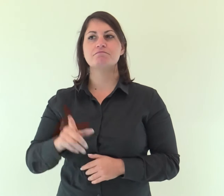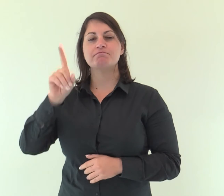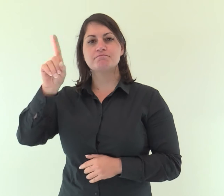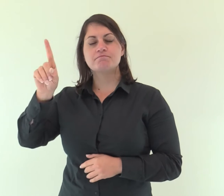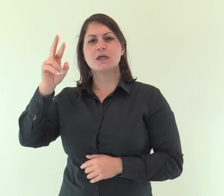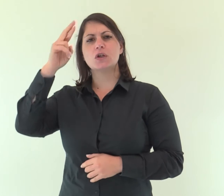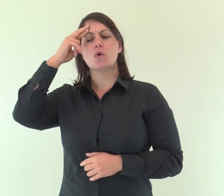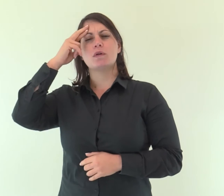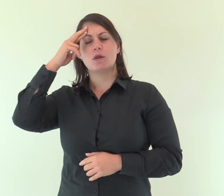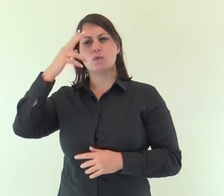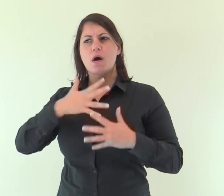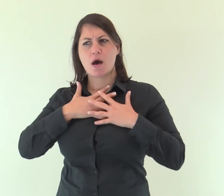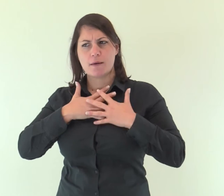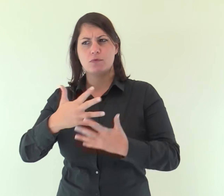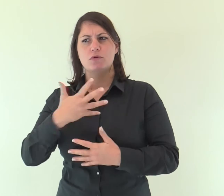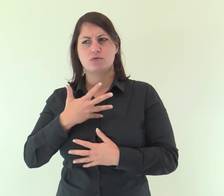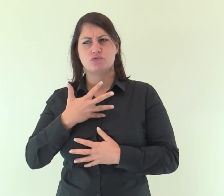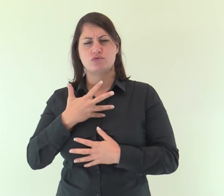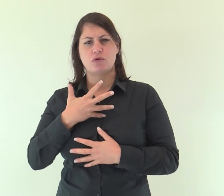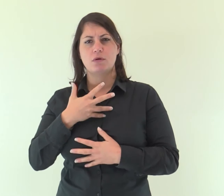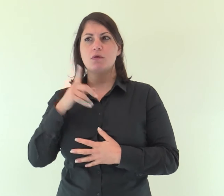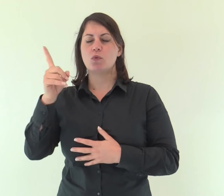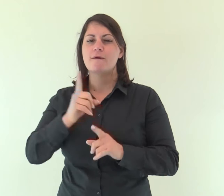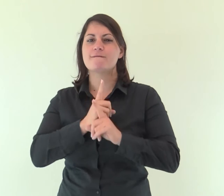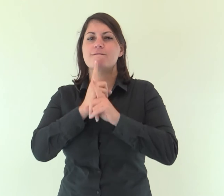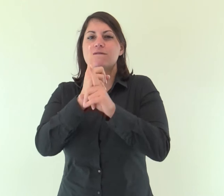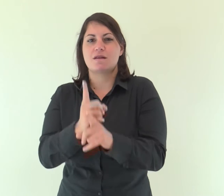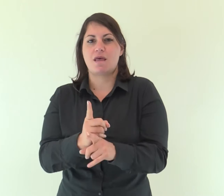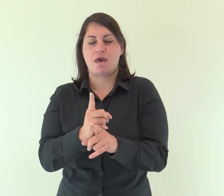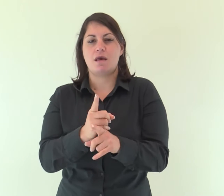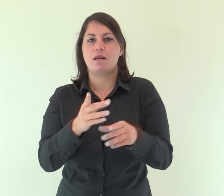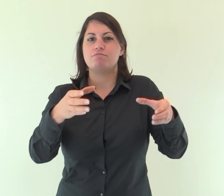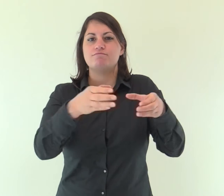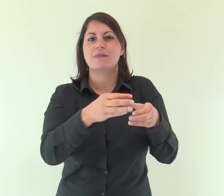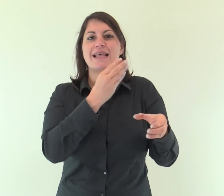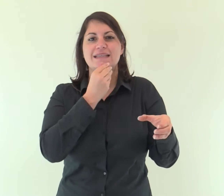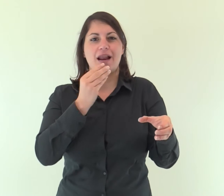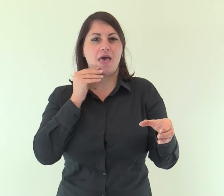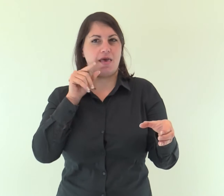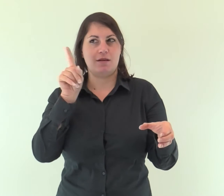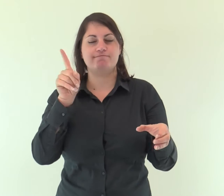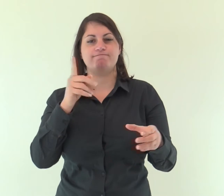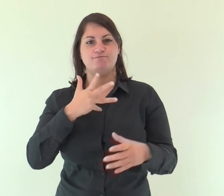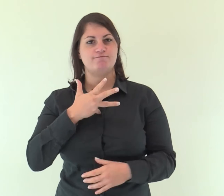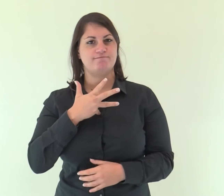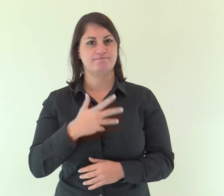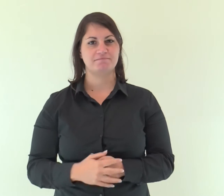Egli si è ricordato del suo amore, della sua fedeltà alla casa d'Israele.